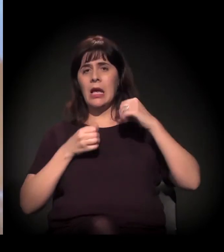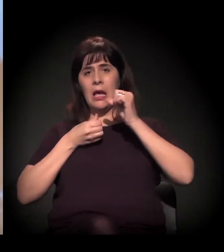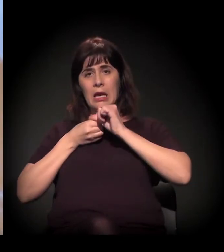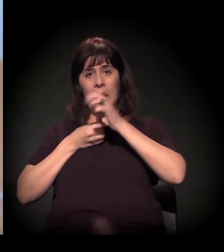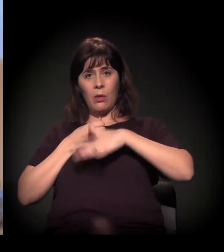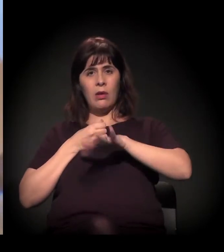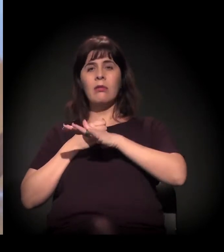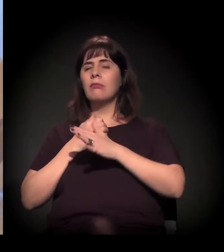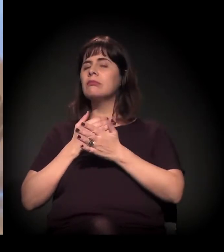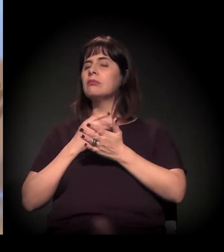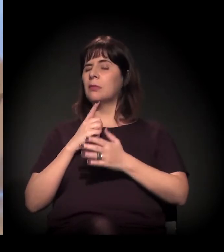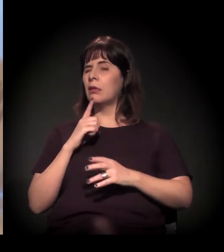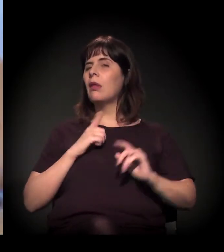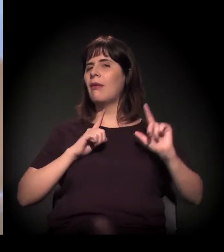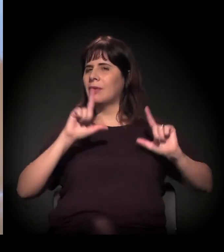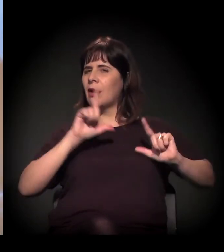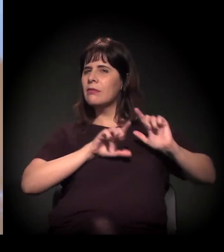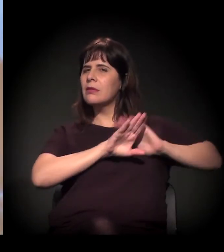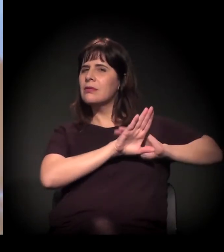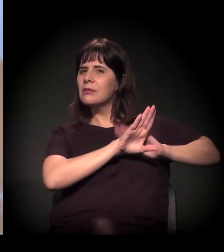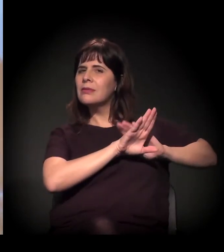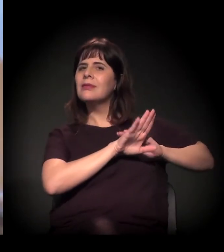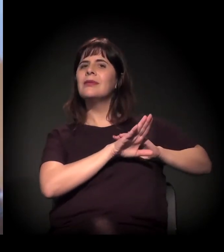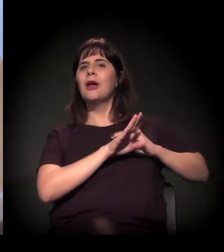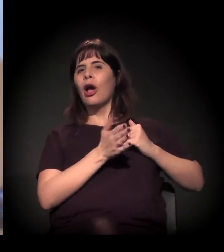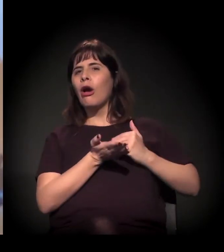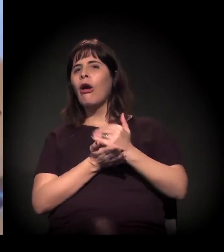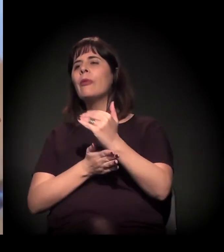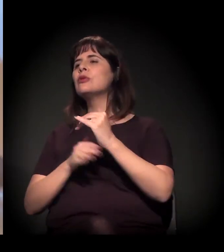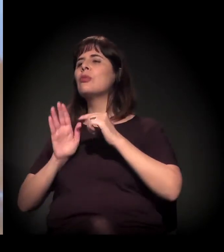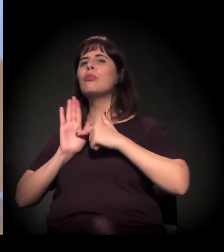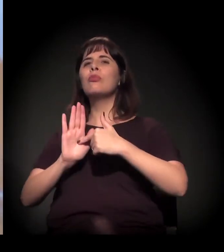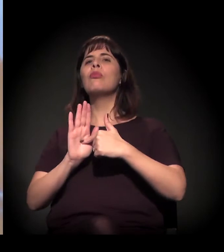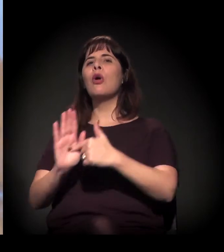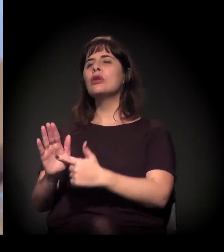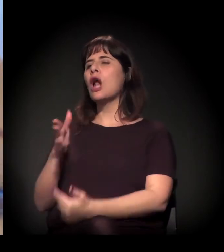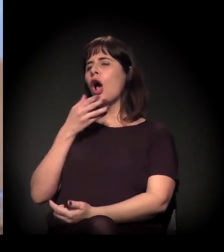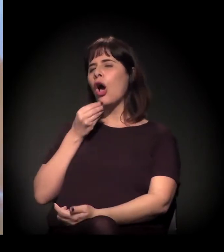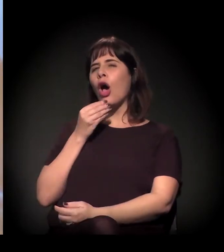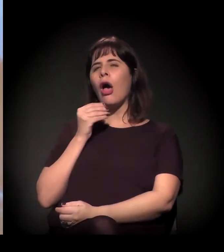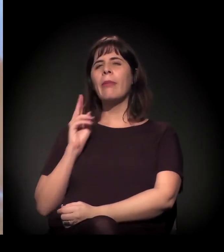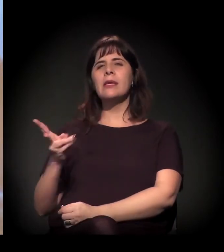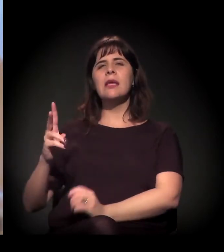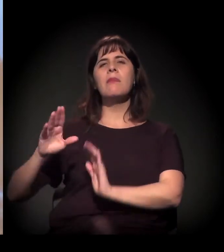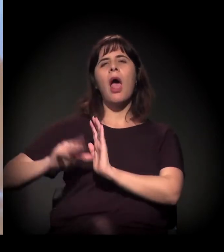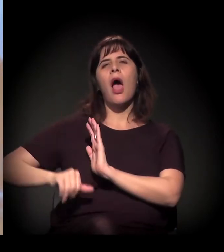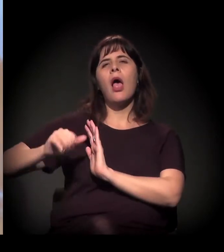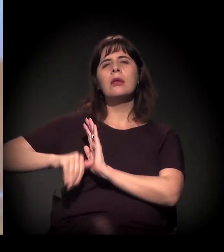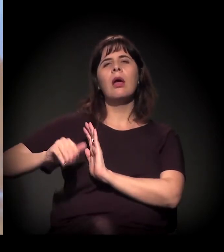Você começou a mostrar reportagem... a polícia civil vazou umas imagens de um rapaz que assaltava ali perto do fluxo,